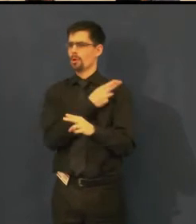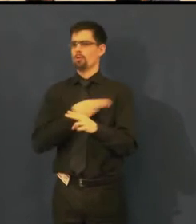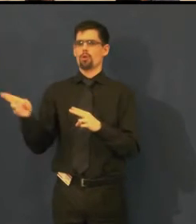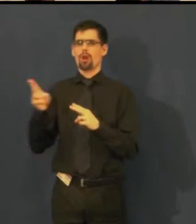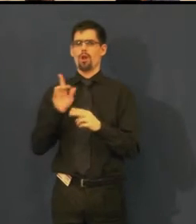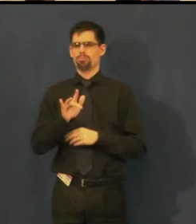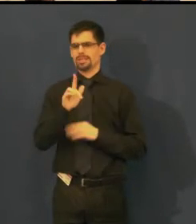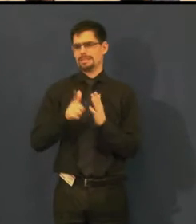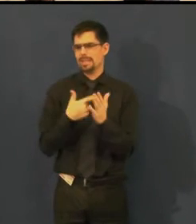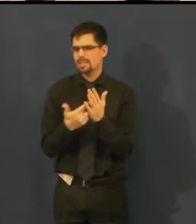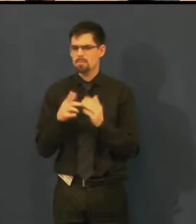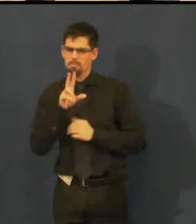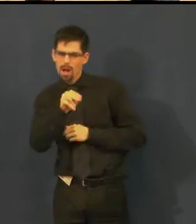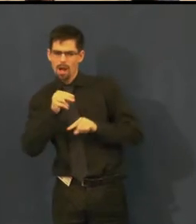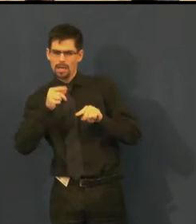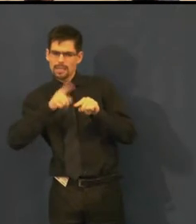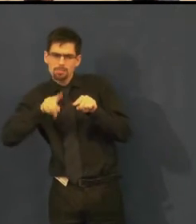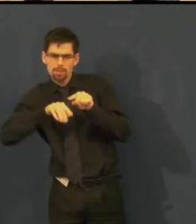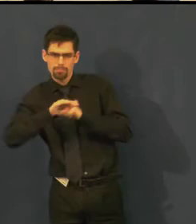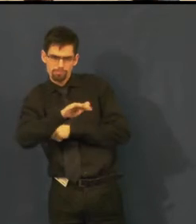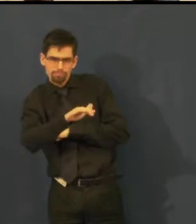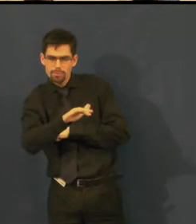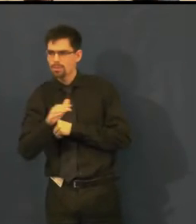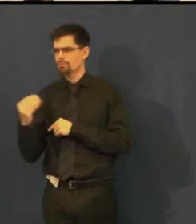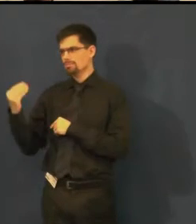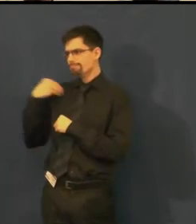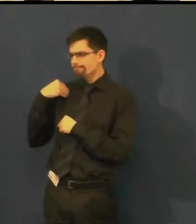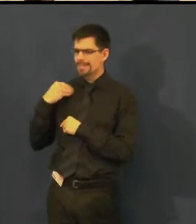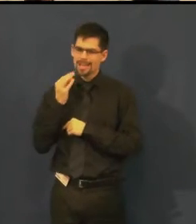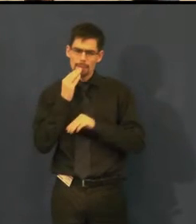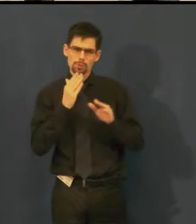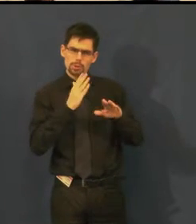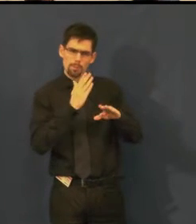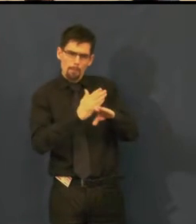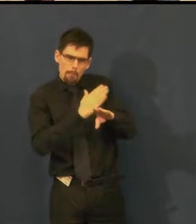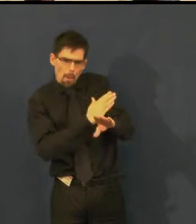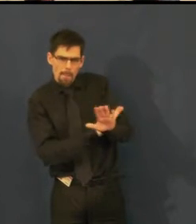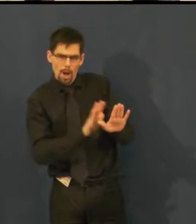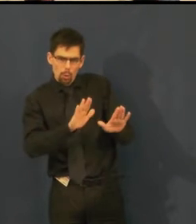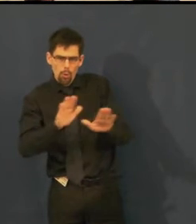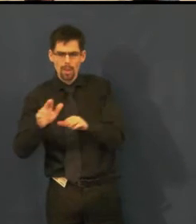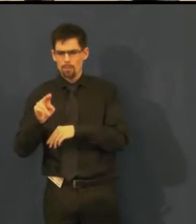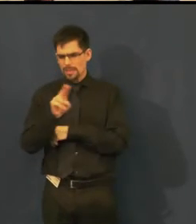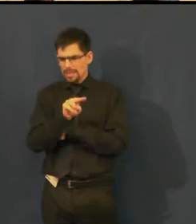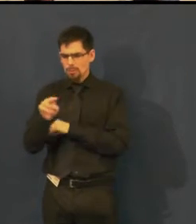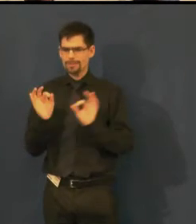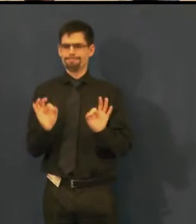taky nám občas chodí komentáře - toto dělejte pomaleji, nebo titulky se píši jinak,